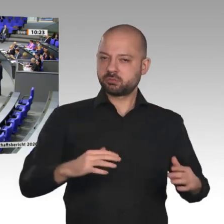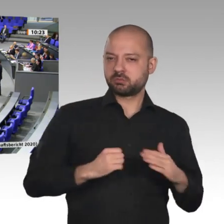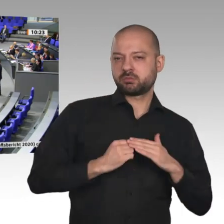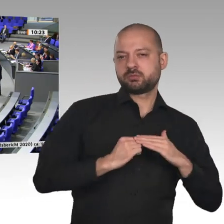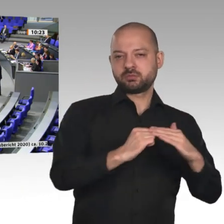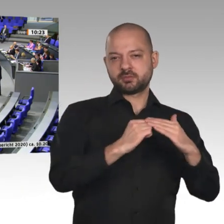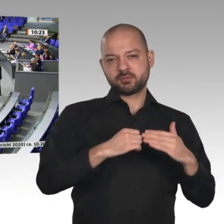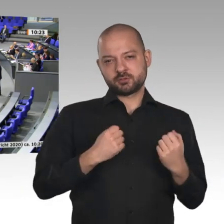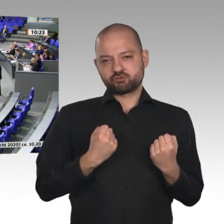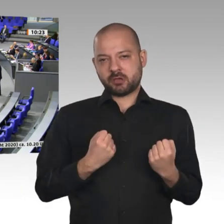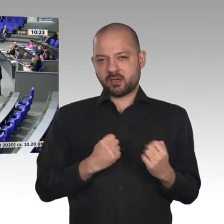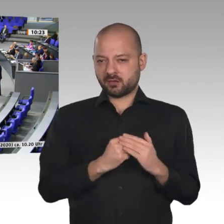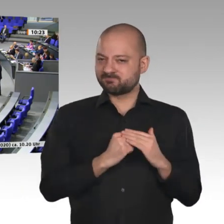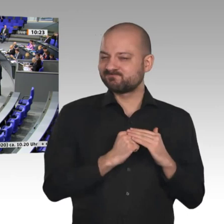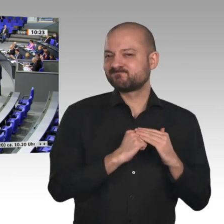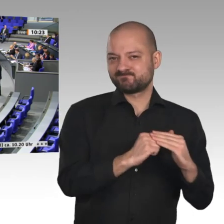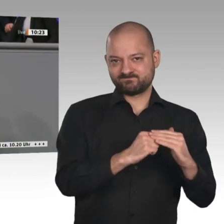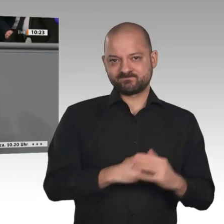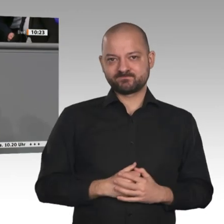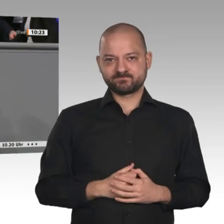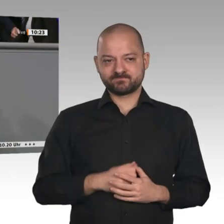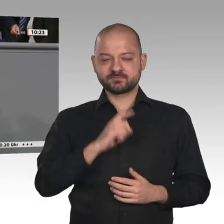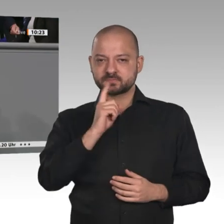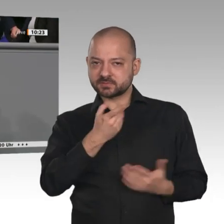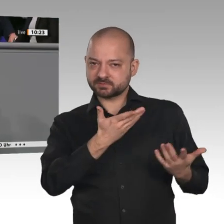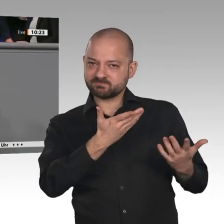Wir müssen die ländlichen Räume nicht deshalb stärken, um ihnen tröstend Almosen